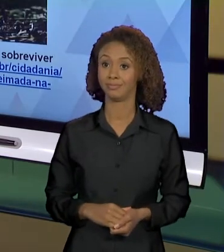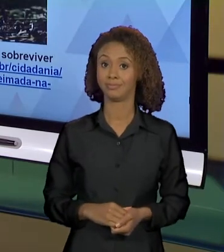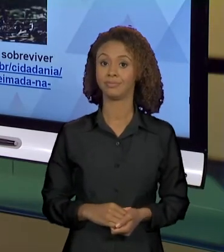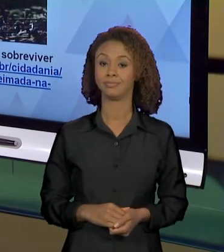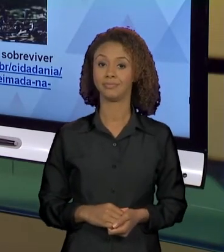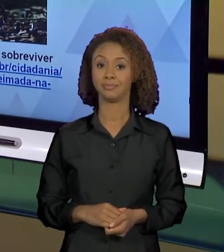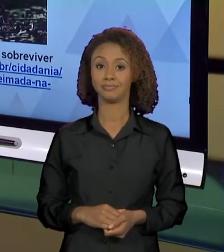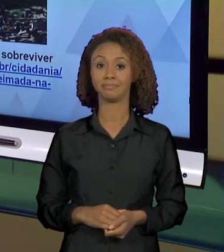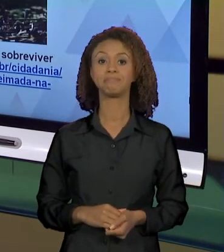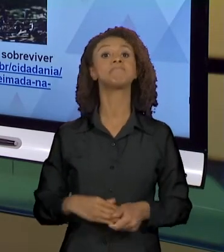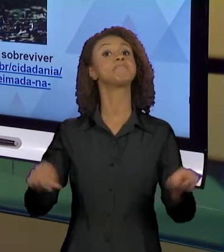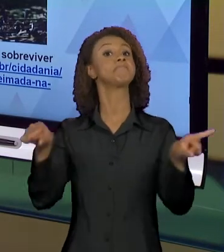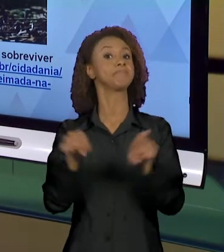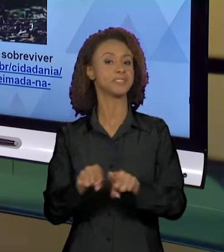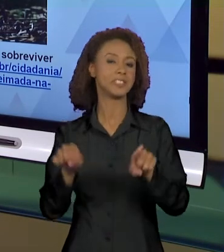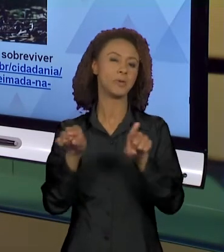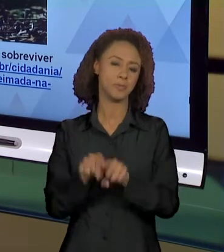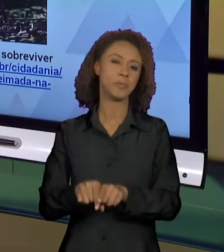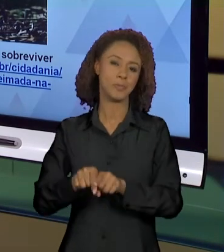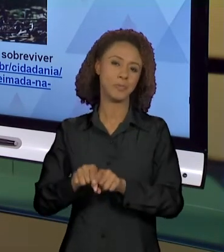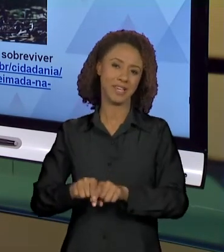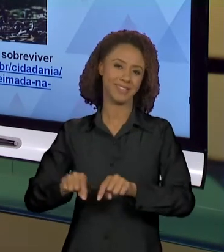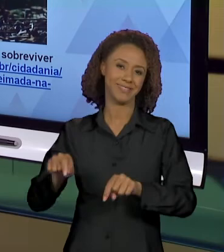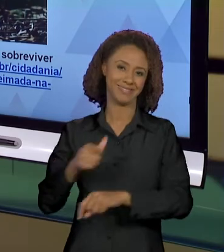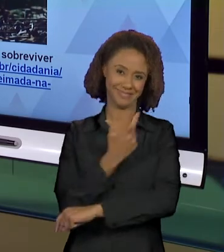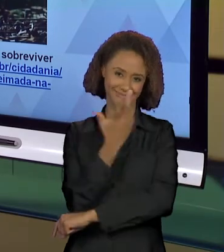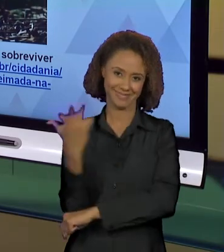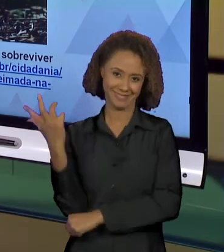TAMBÉM EM RELAÇÃO ÀS QUEIMADAS DA AMAZÔNIA NÓS